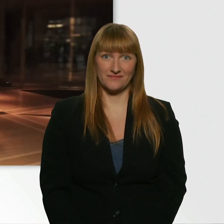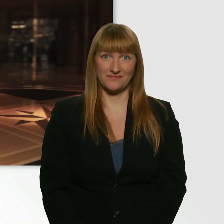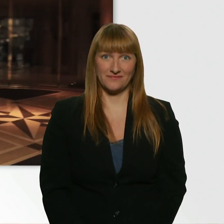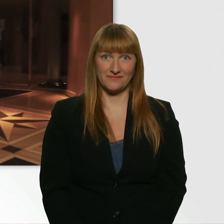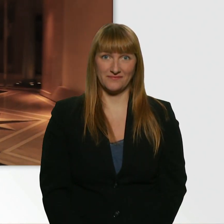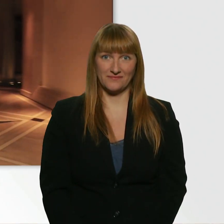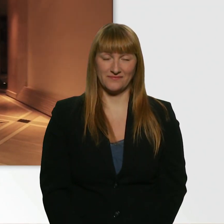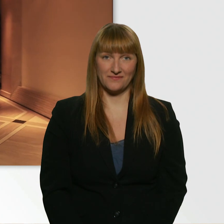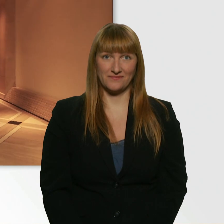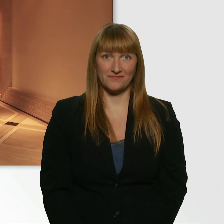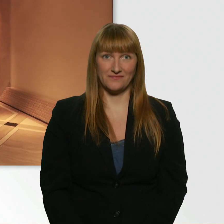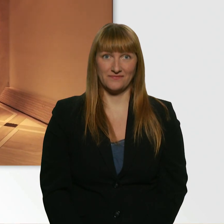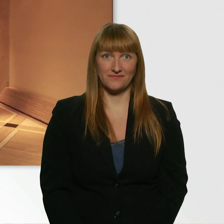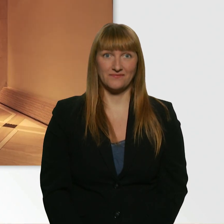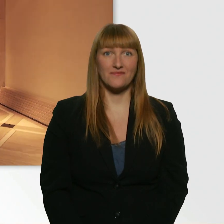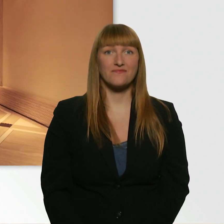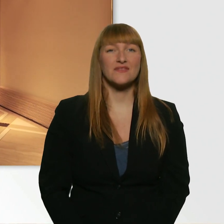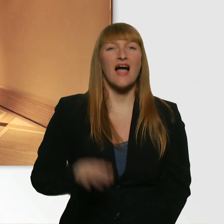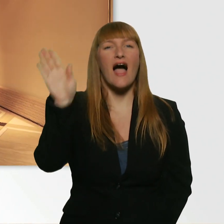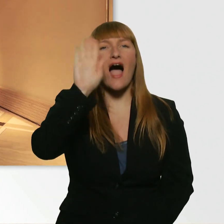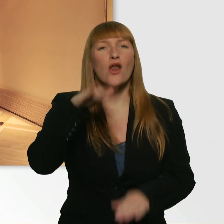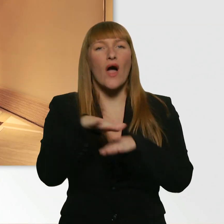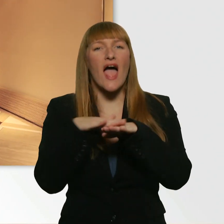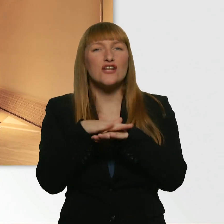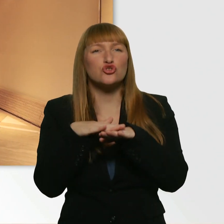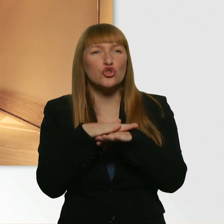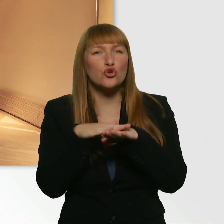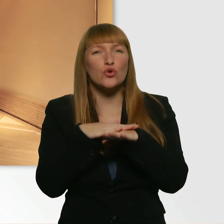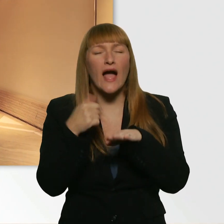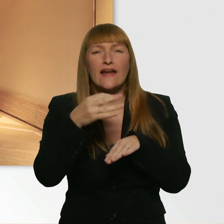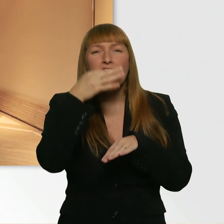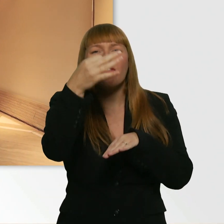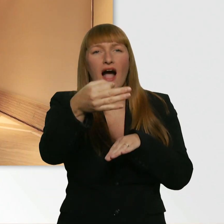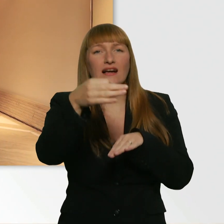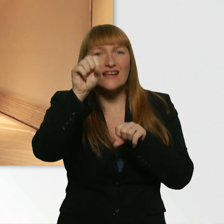Hallo. Entschuldigung, ich hab eine Frage. - Bitte. Würde ich vielleicht ein Glas Wasser bekommen?